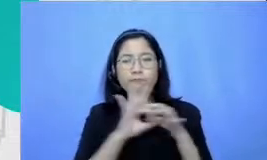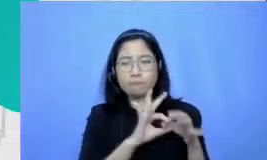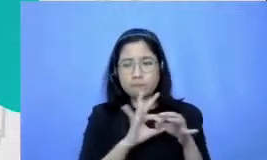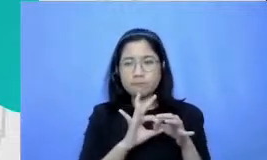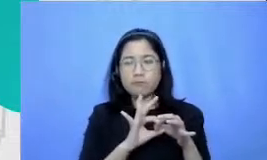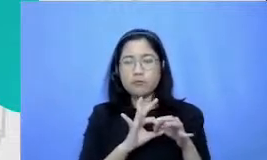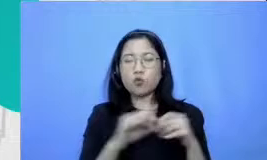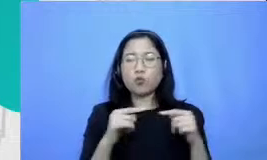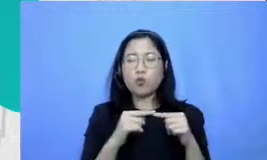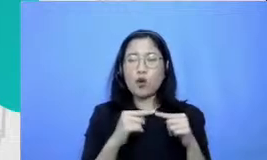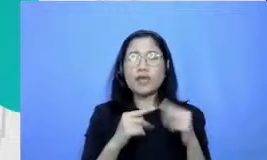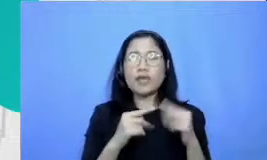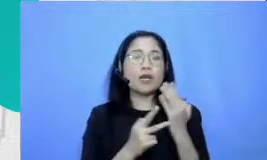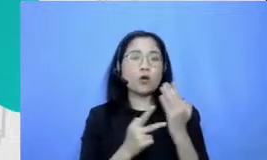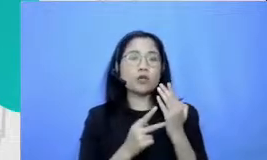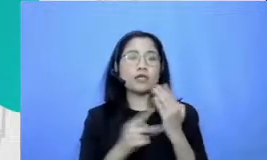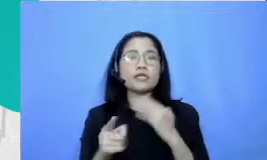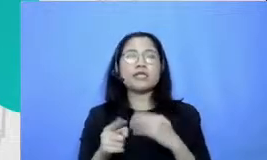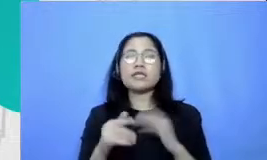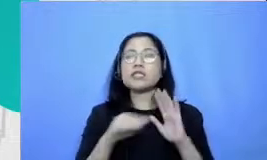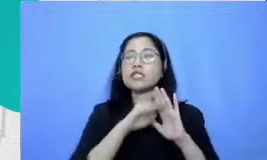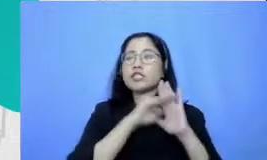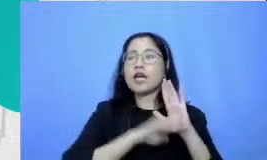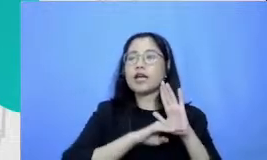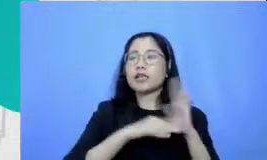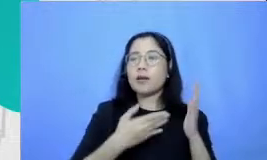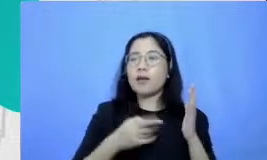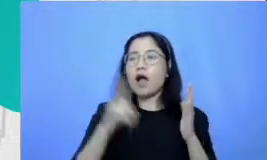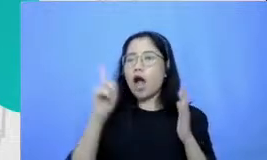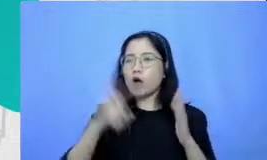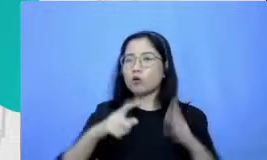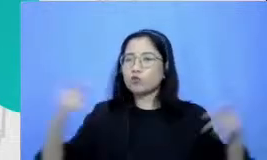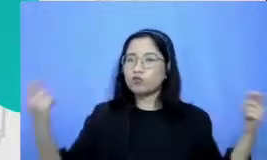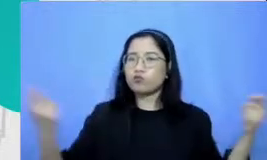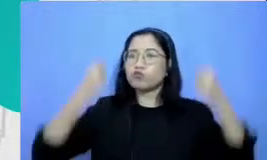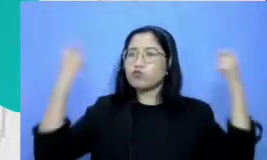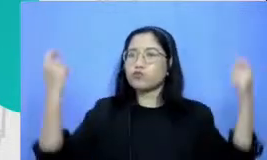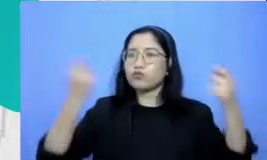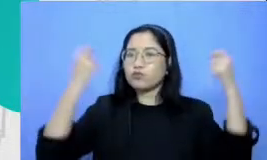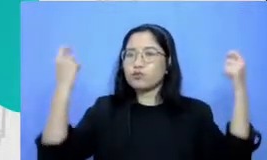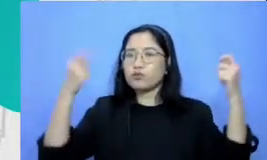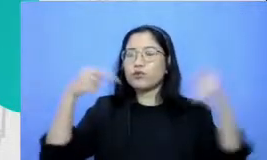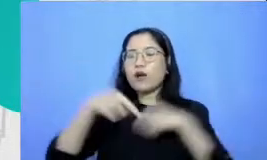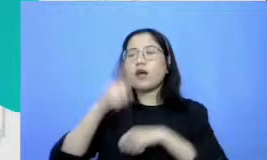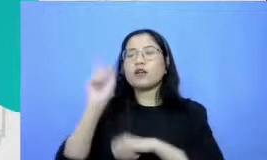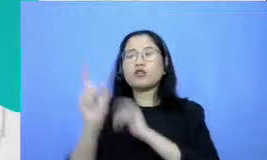perayaannya meriah kepada Ibu bayangkan dalam pjj ini terutama apalagi kalau kita menggunakan